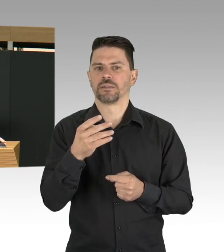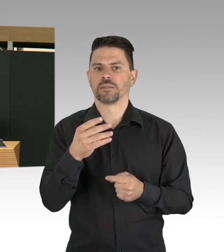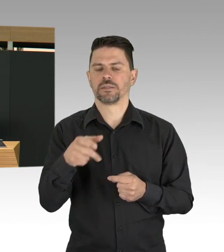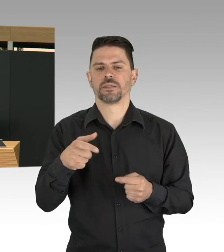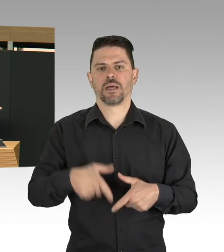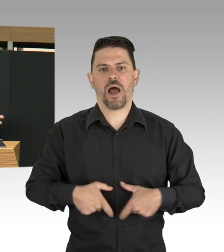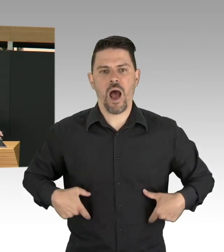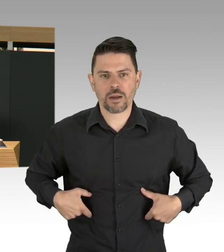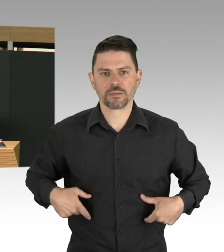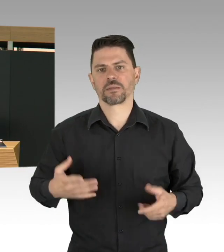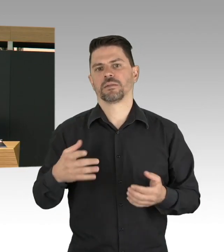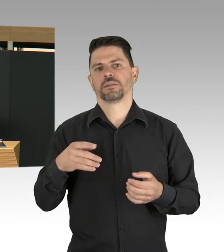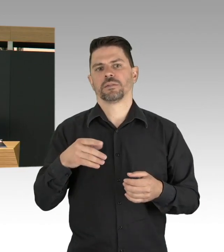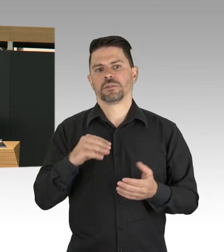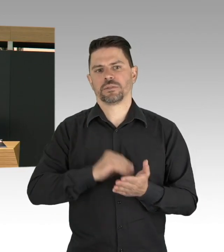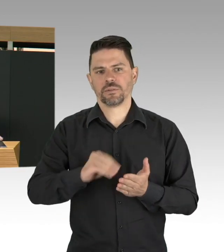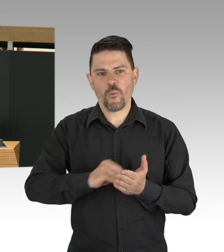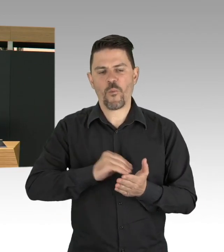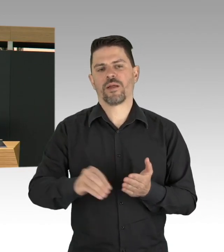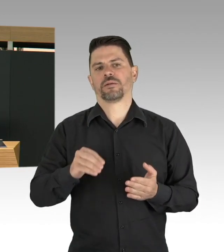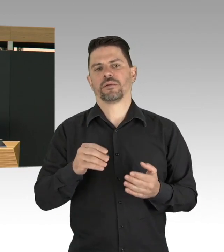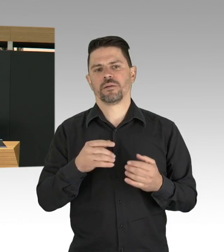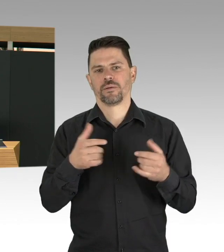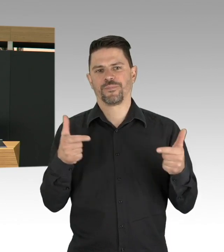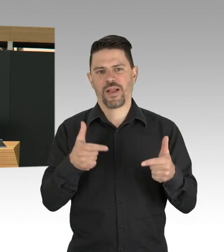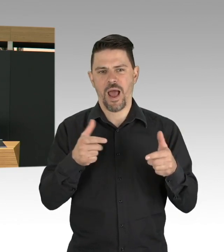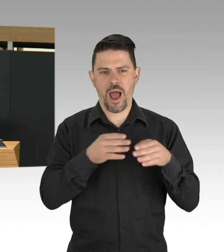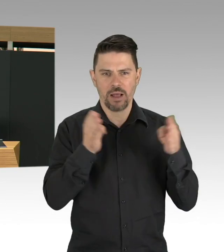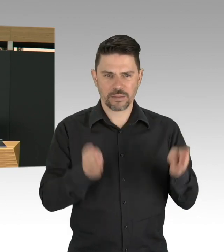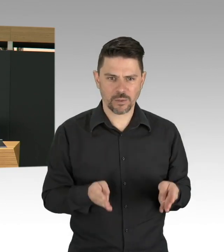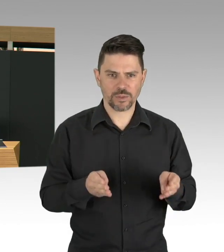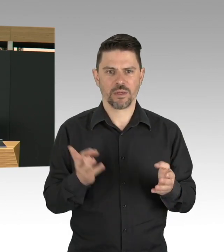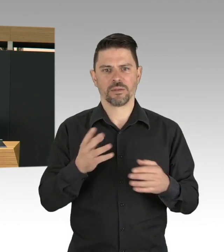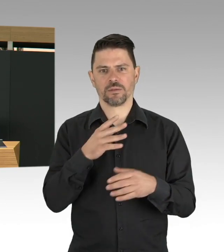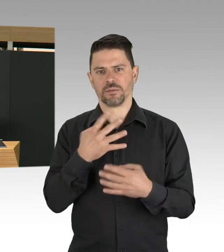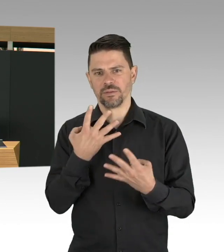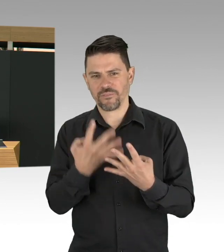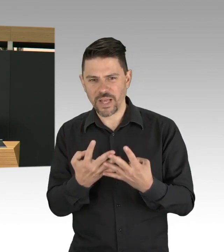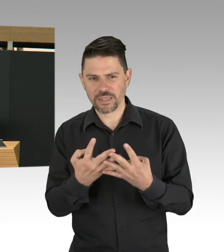auch im Bereich Kita und Schule und wir werden testen viel viel stärker in der Breite machen müssen,